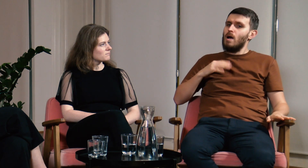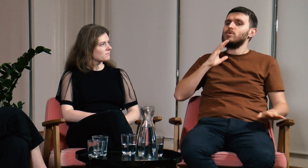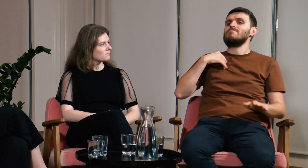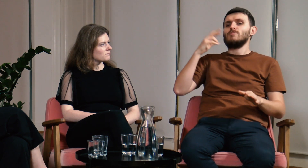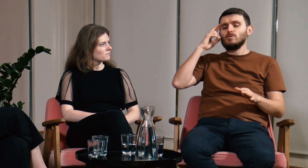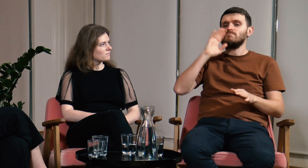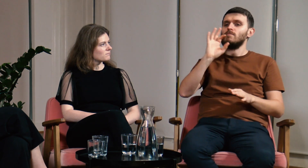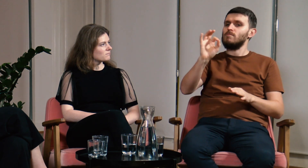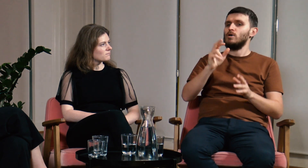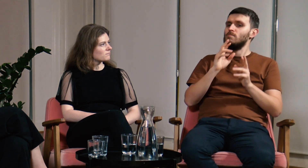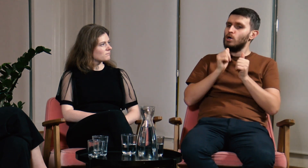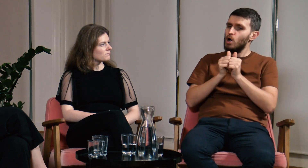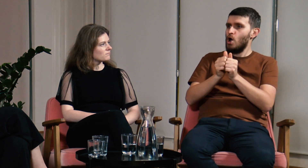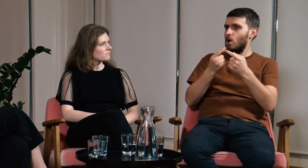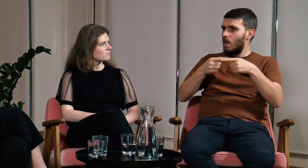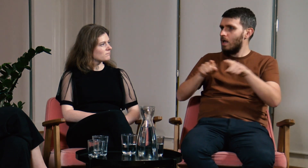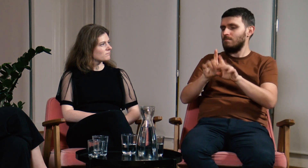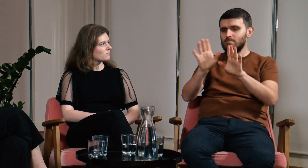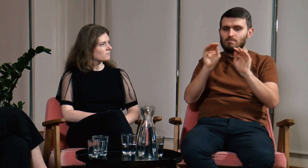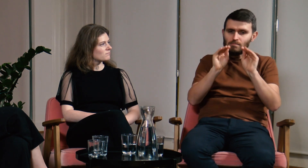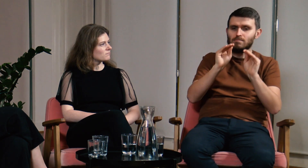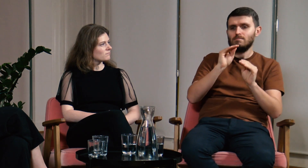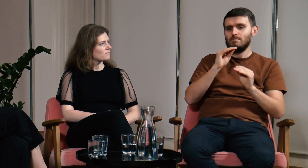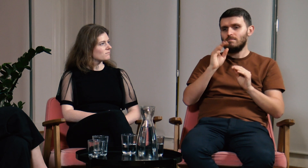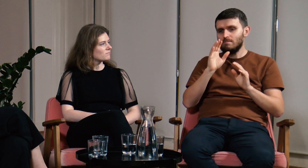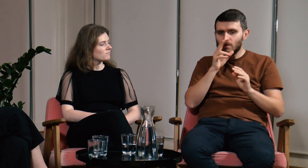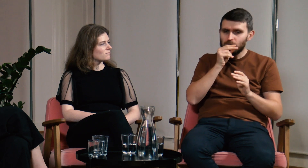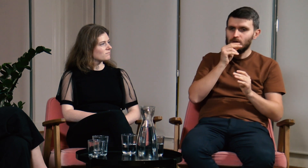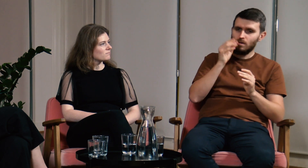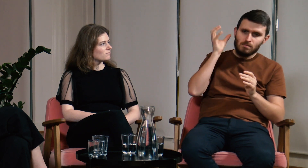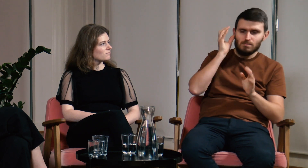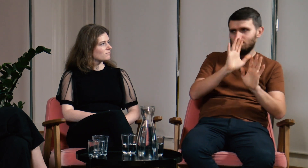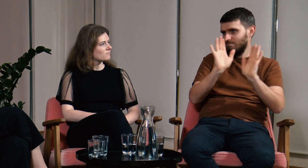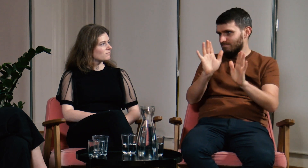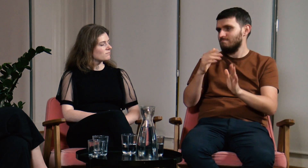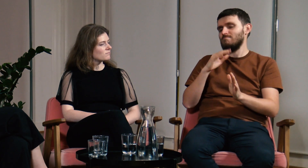Oczywiście spełnia ona swoje zadania - uczy wymowy i słuchania.